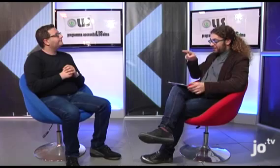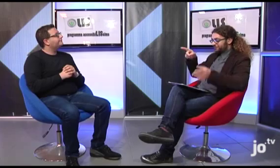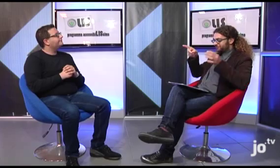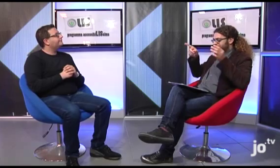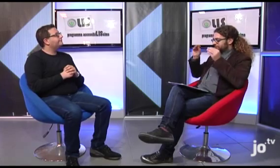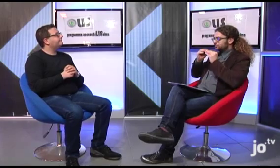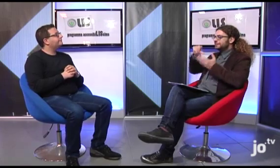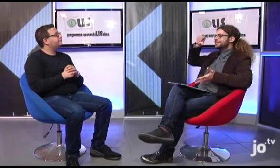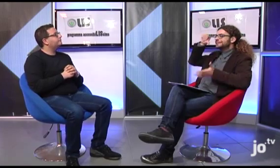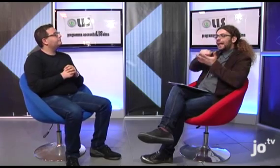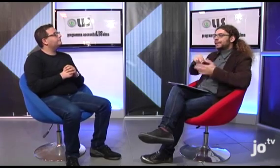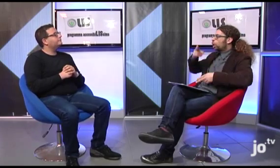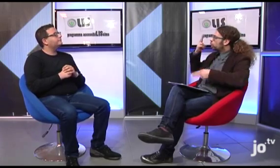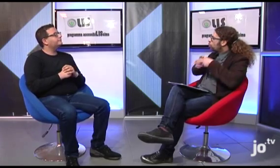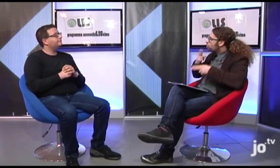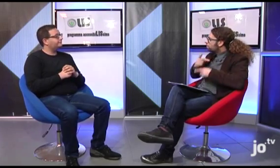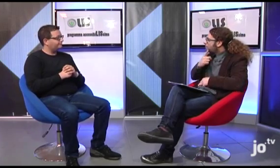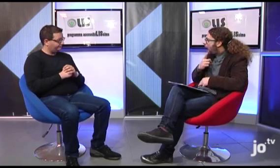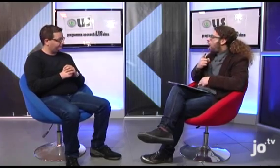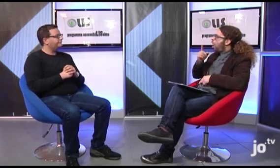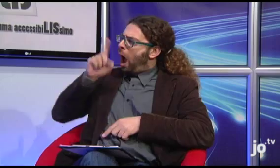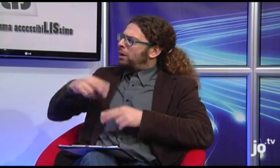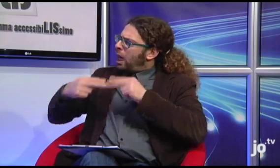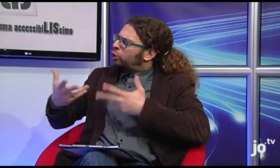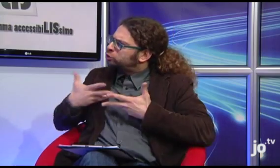Quindi hai detto che esiste una sede a Roma ma anche a Taranto?